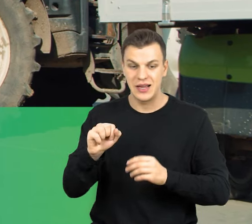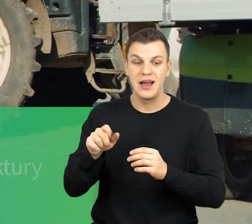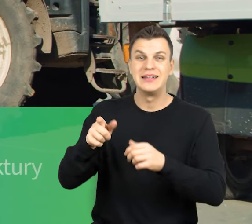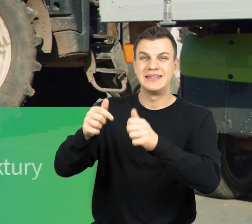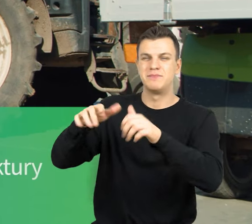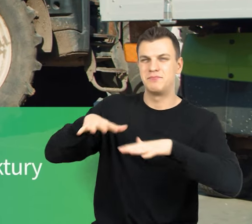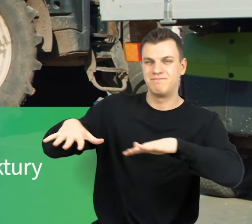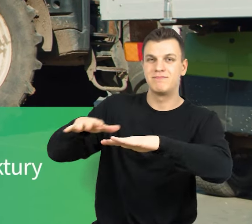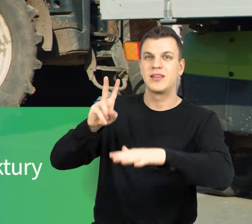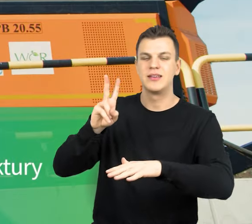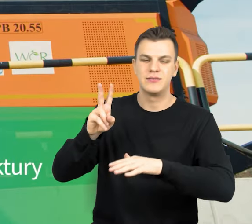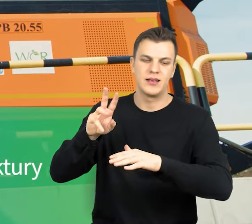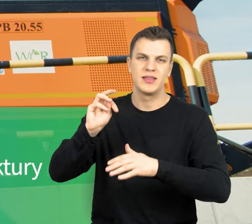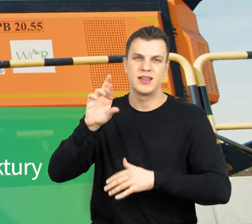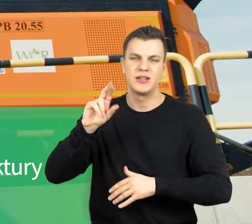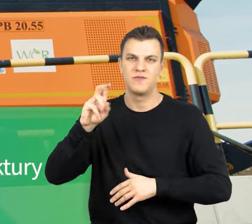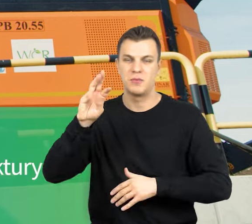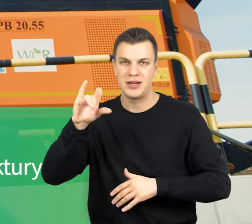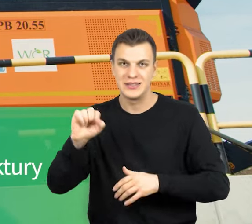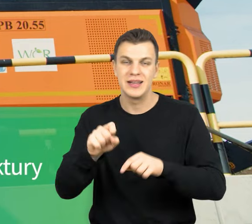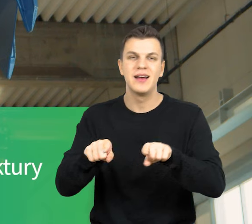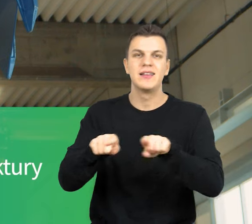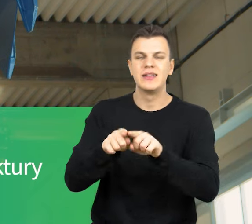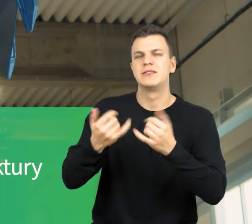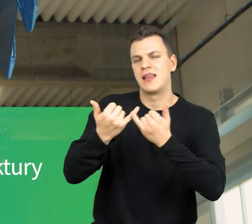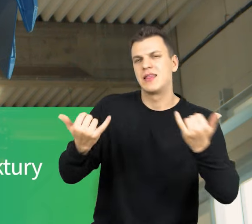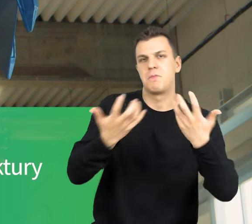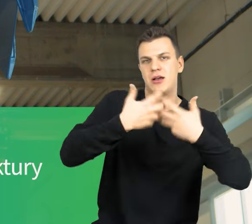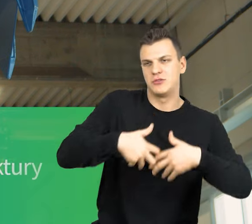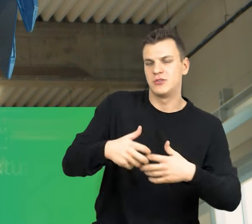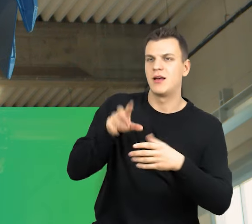i urządzenia niezbędne do prawidłowego funkcjonowania infrastruktury.